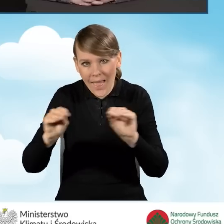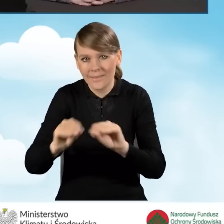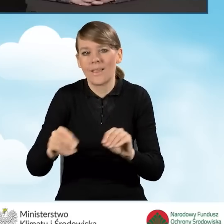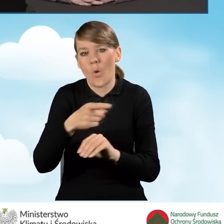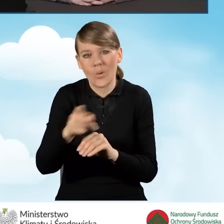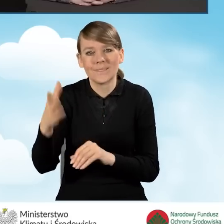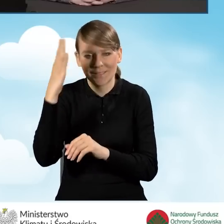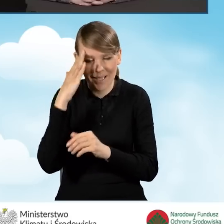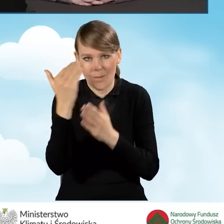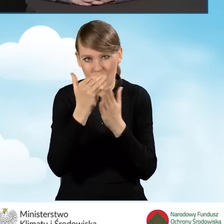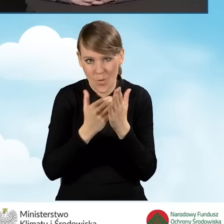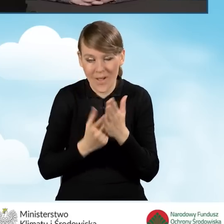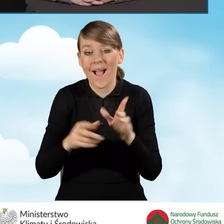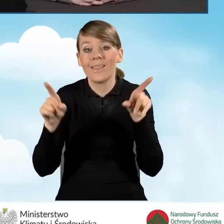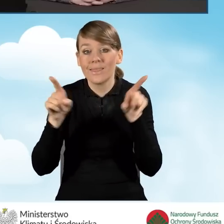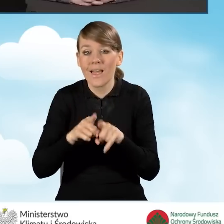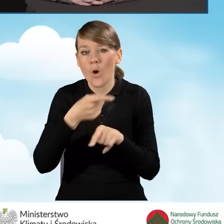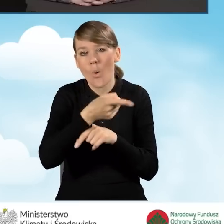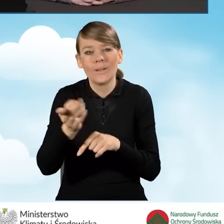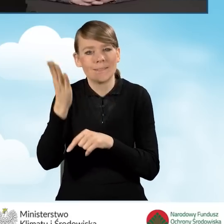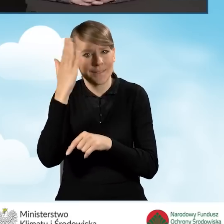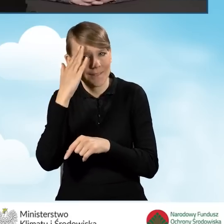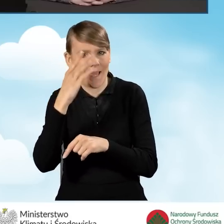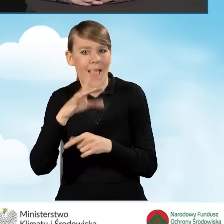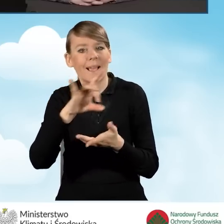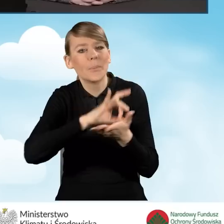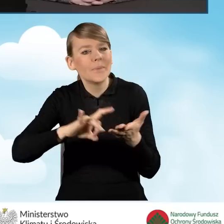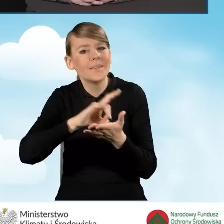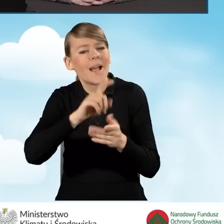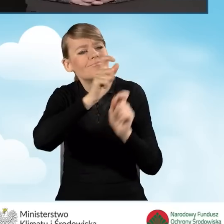ale także znają mieszkańców gminy, znają specyfikę gminy,